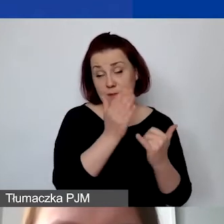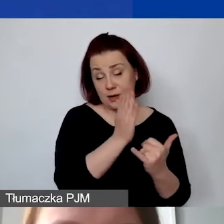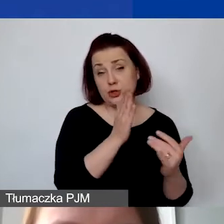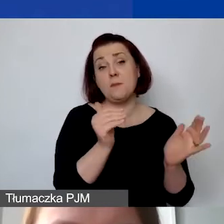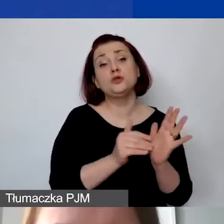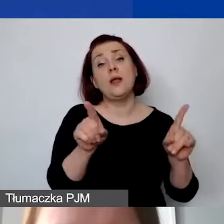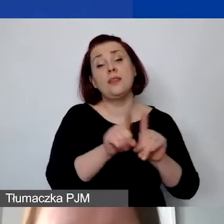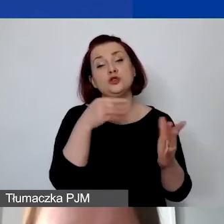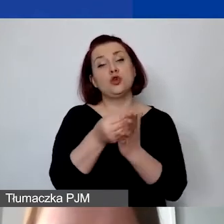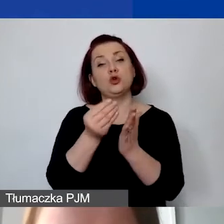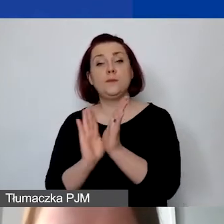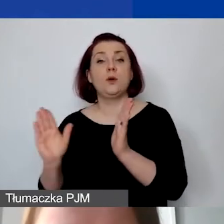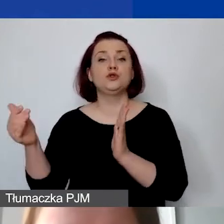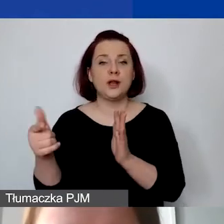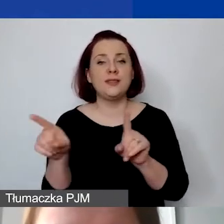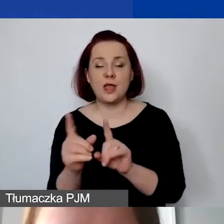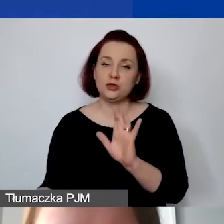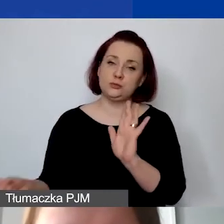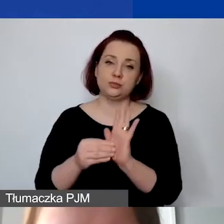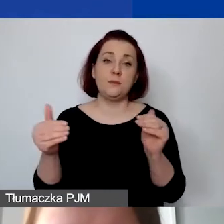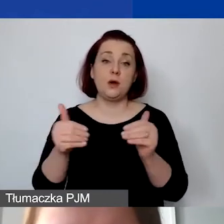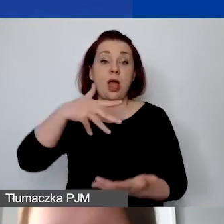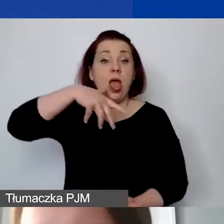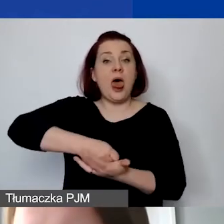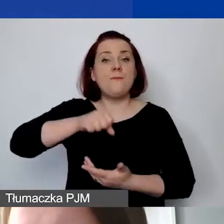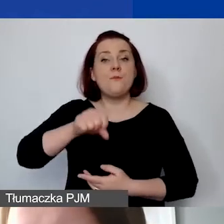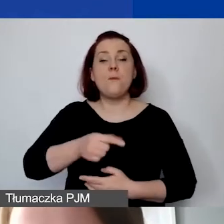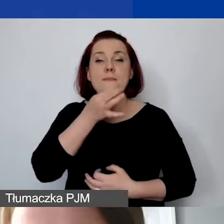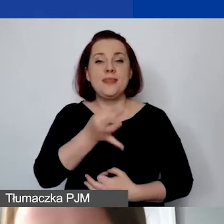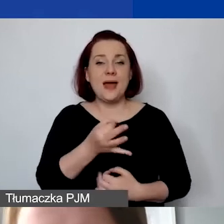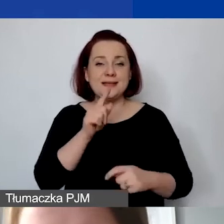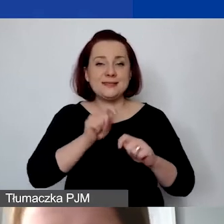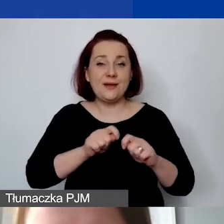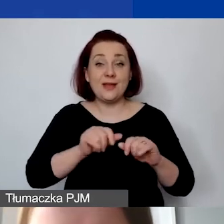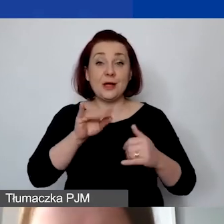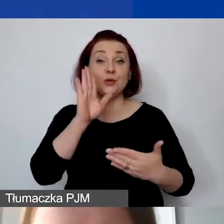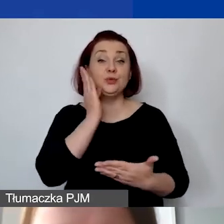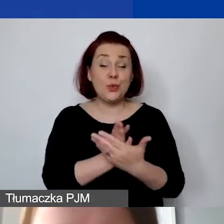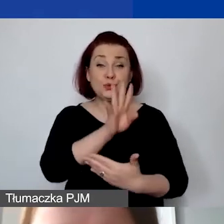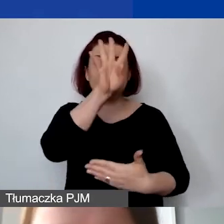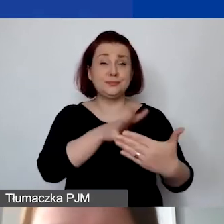Na dole mają państwo pytania sprawdzające. Po uzupełnieniu tabeli mogą państwo zobaczyć,